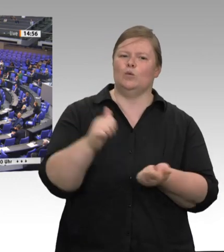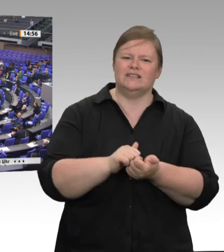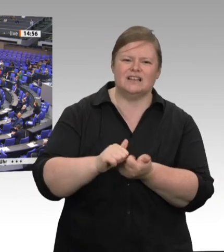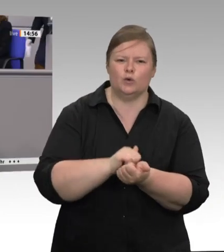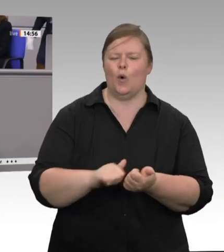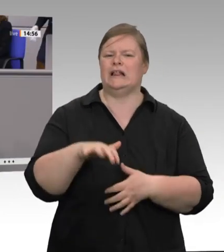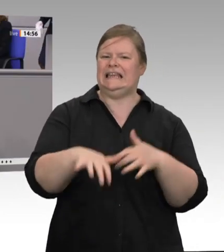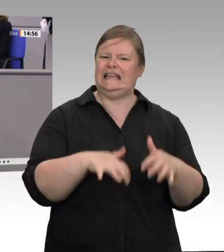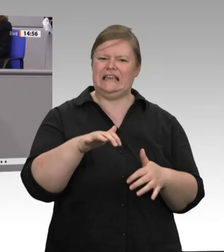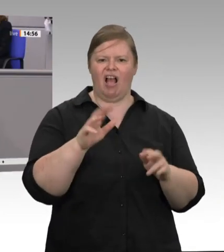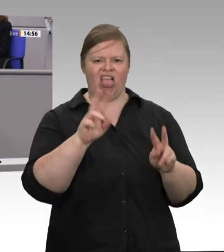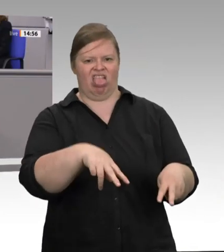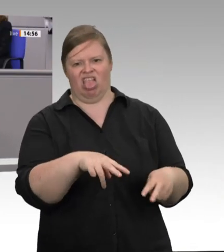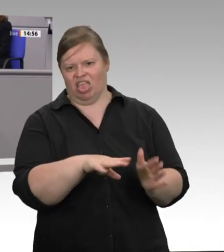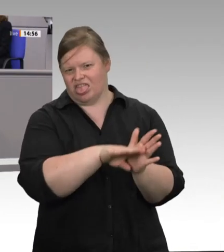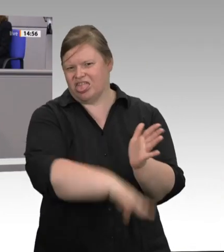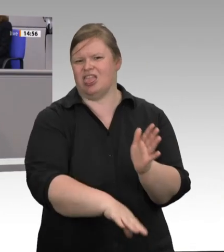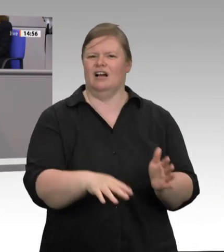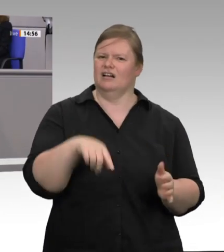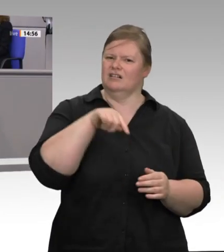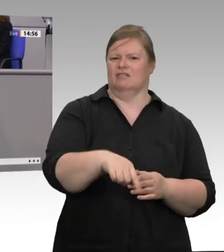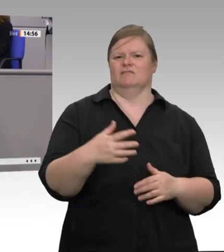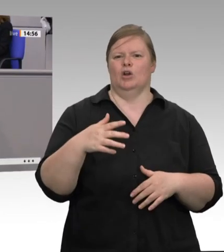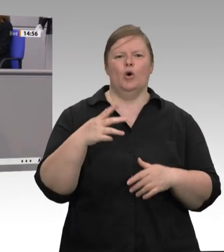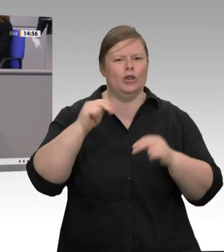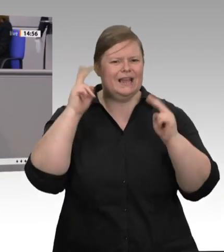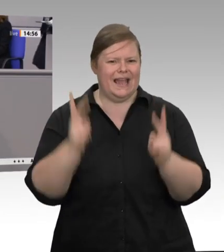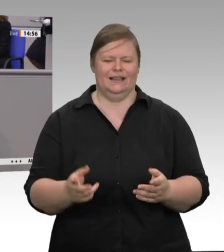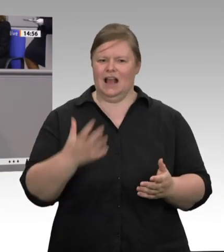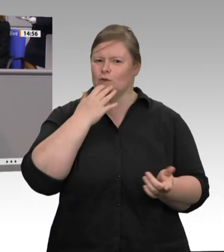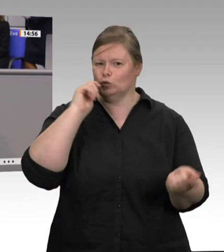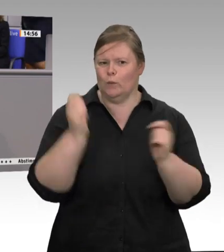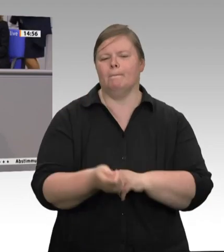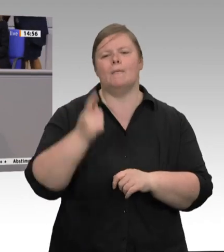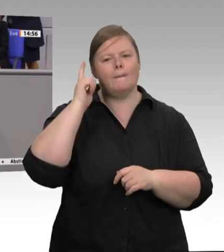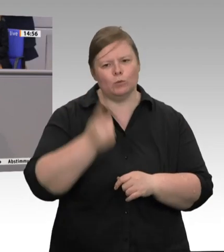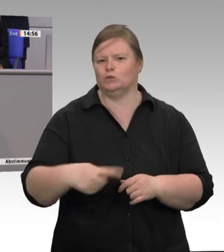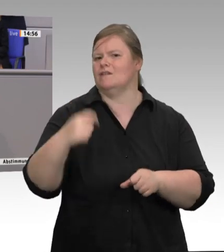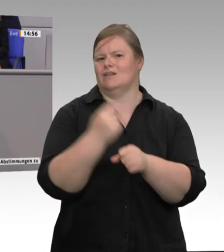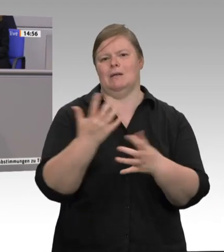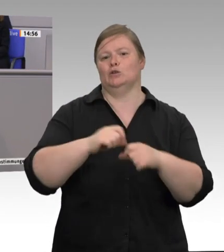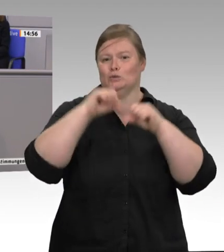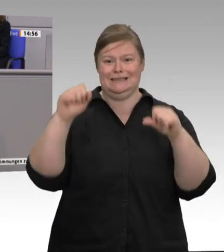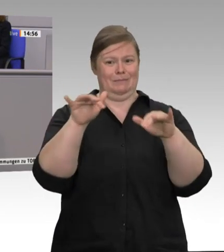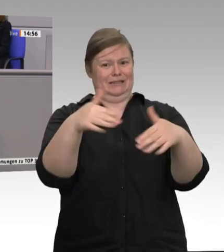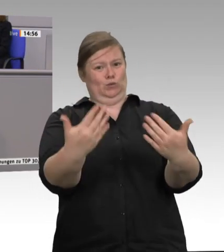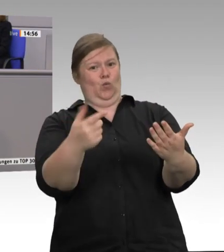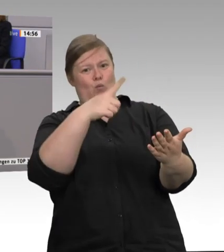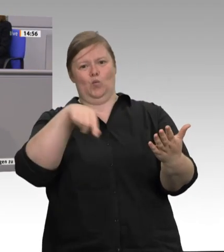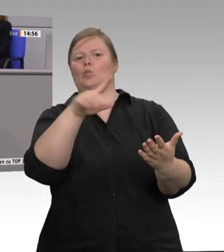Es hat mich gefreut, dass einige CDU/CSU- Agrarpolitiker – ich hatte es nicht erwartet – offensichtlich eine Diskussion entfachen wollen – da kann man sie nur